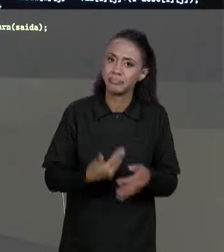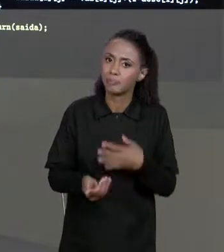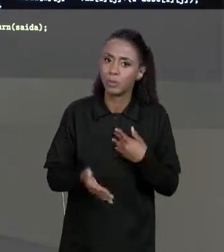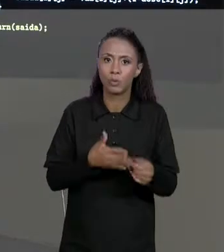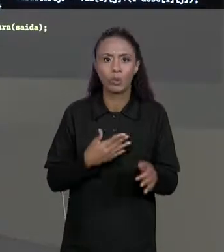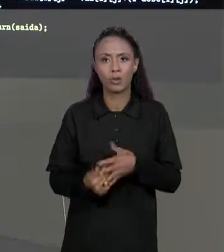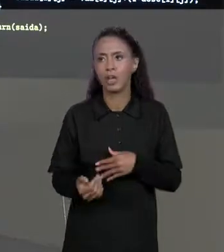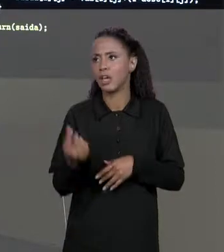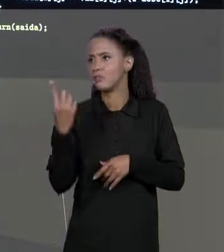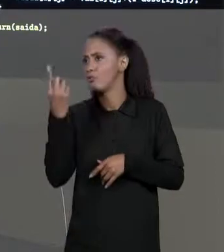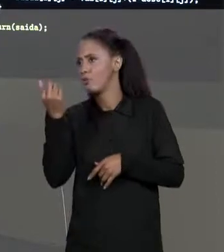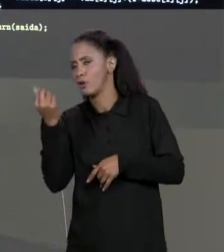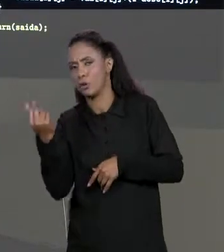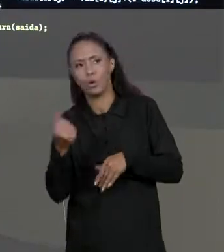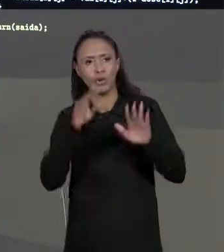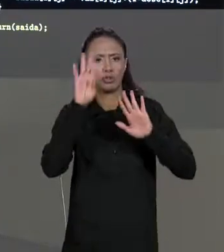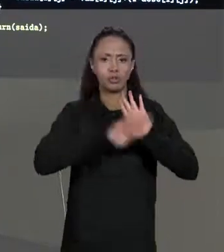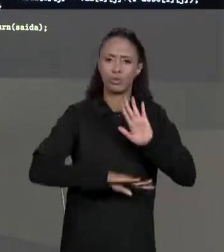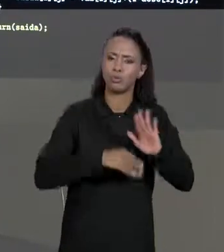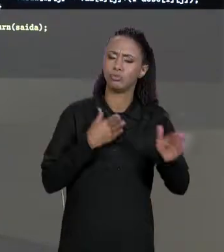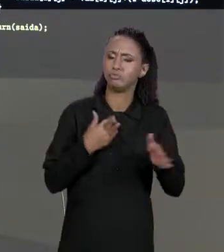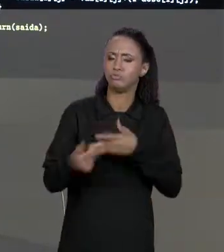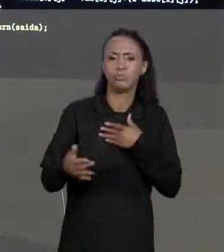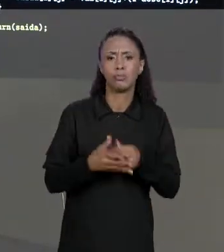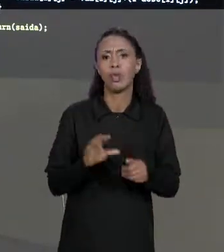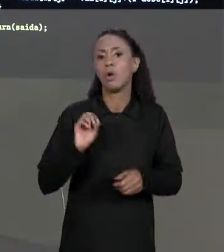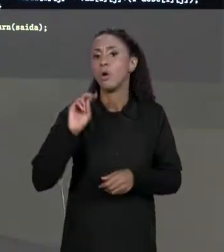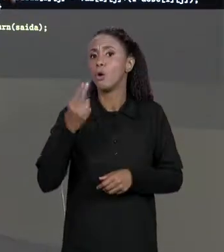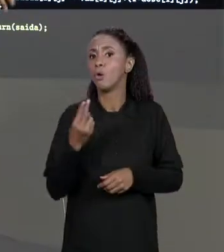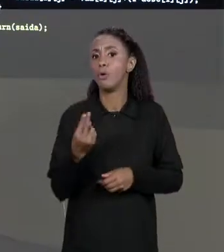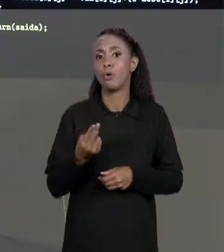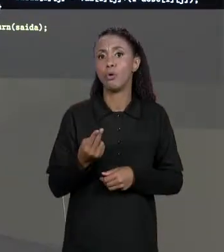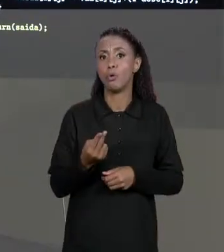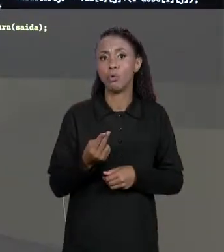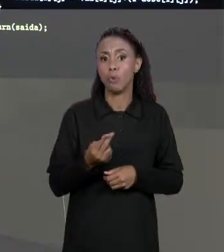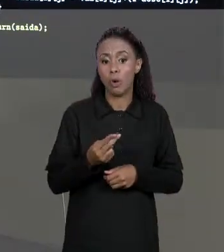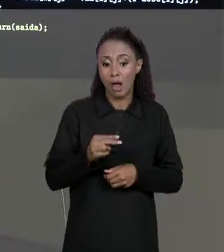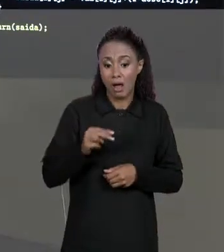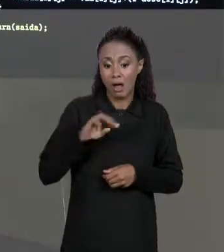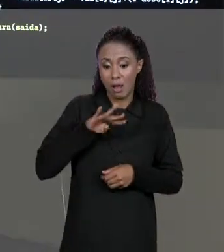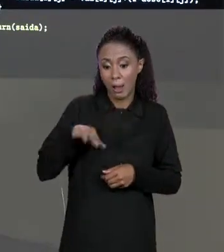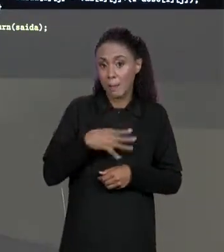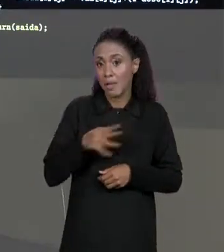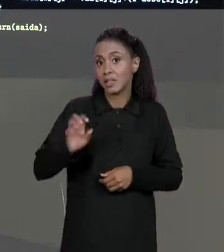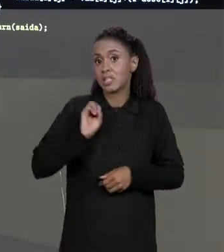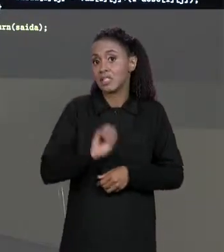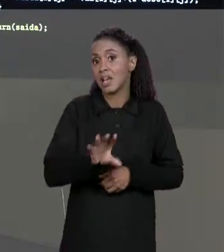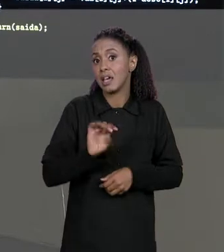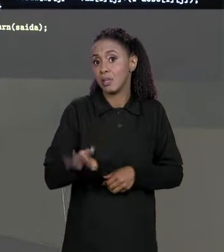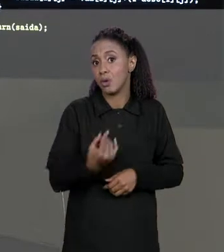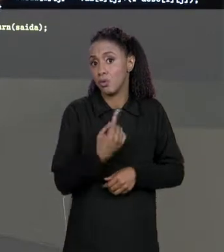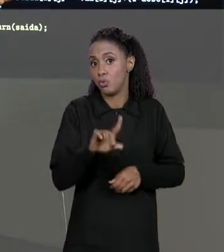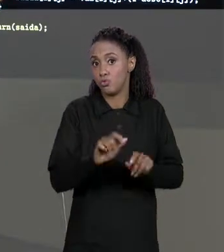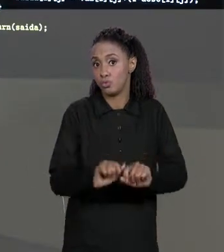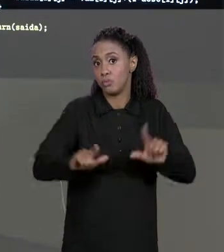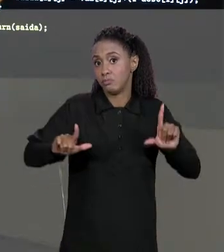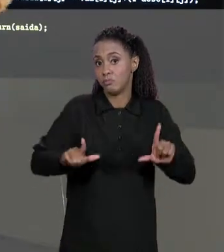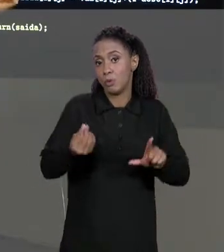MATRIZ DE VALORES, DA MATRIZ DE DESCONTOS OU MESMO DA MATRIZ DE SAÍDA PORQUE TODAS TÊM O MESMO NÚMERO DE LINHAS E O MESMO NÚMERO DE COLUNAS,